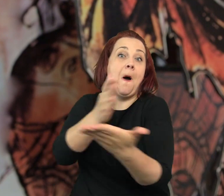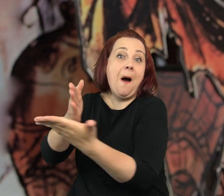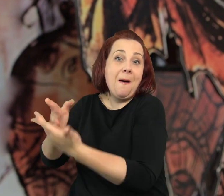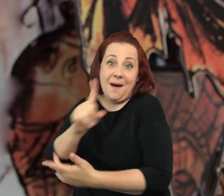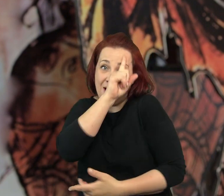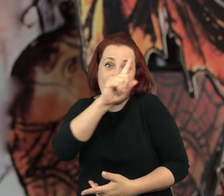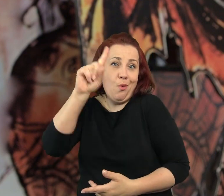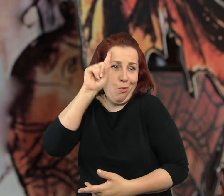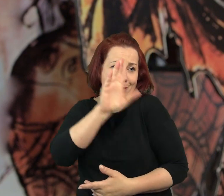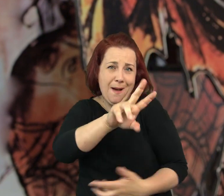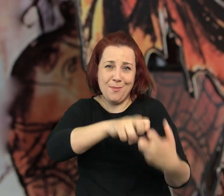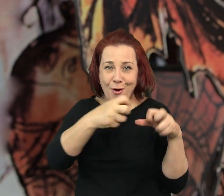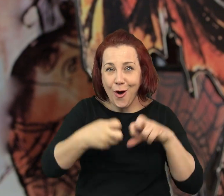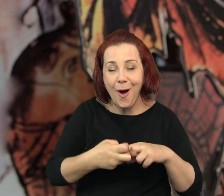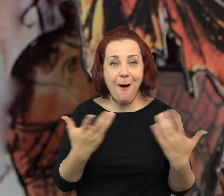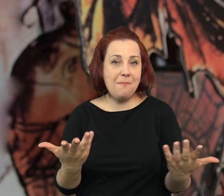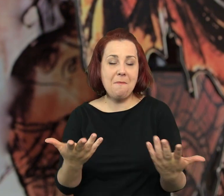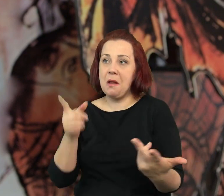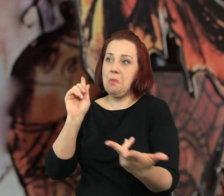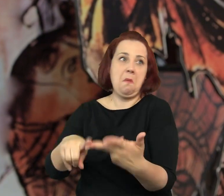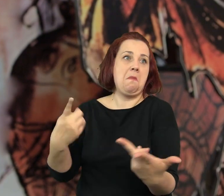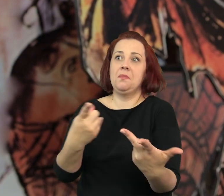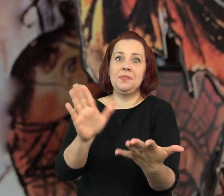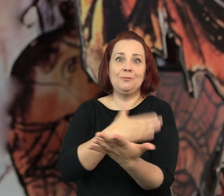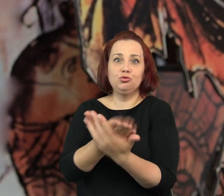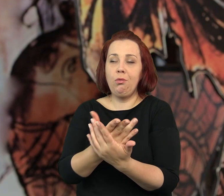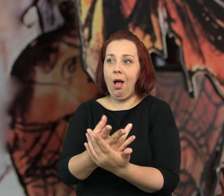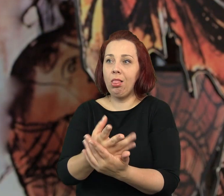albo pomagają ludziom, którzy mają problemy,